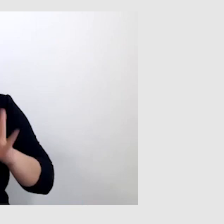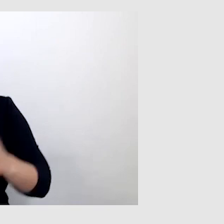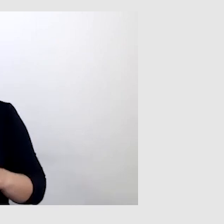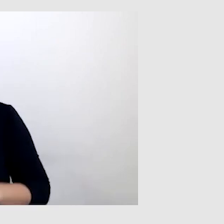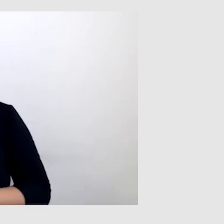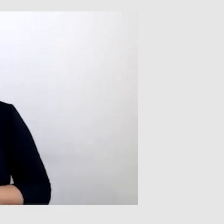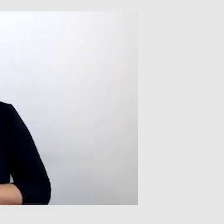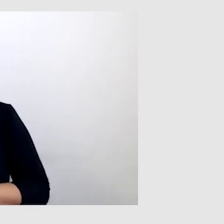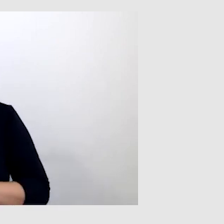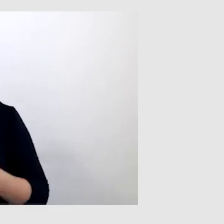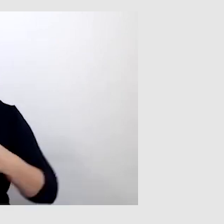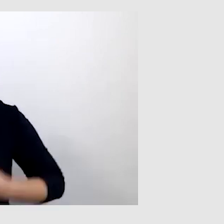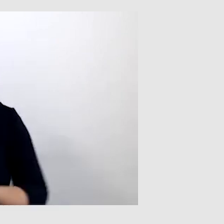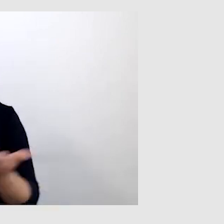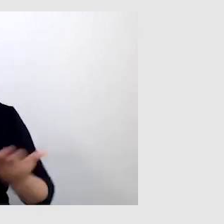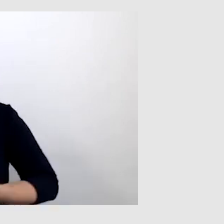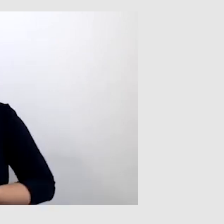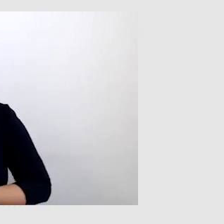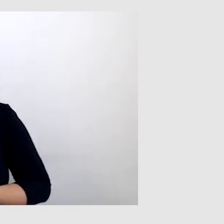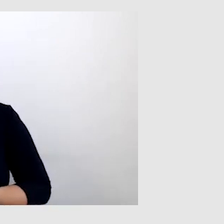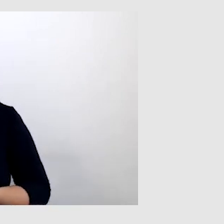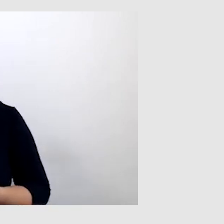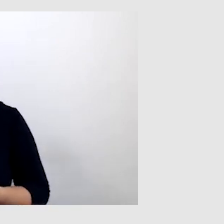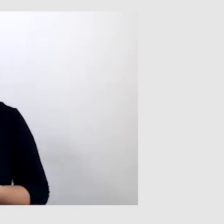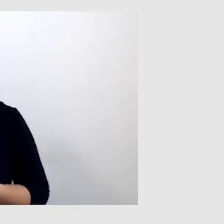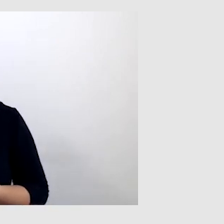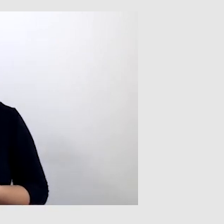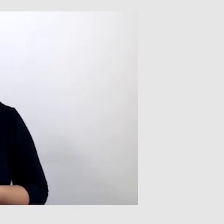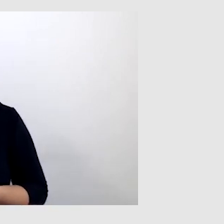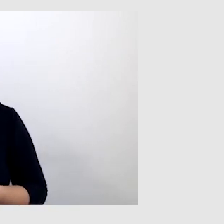Jak państwo widzą, jestem w stanie komunikować się.